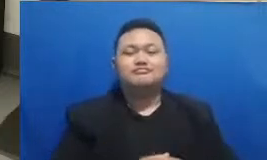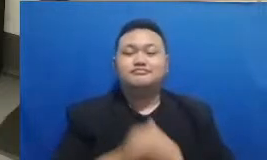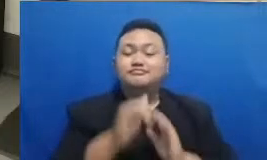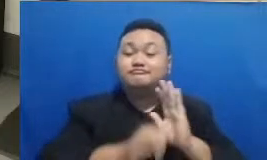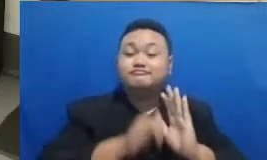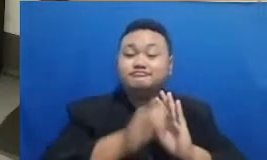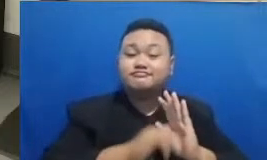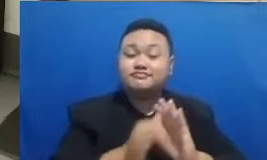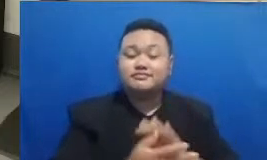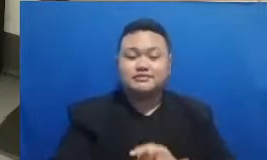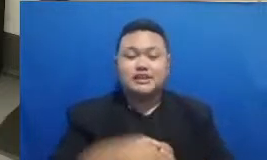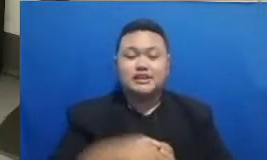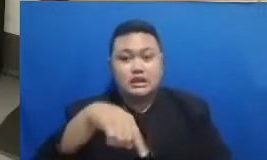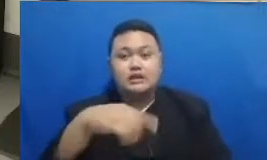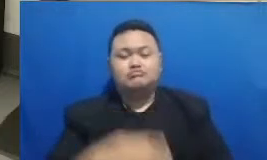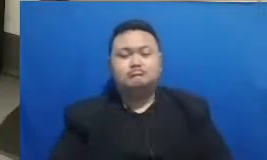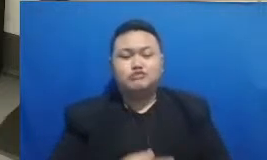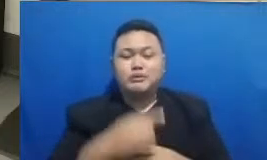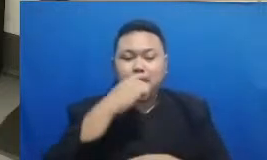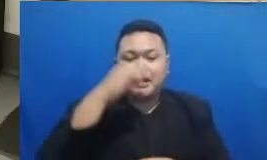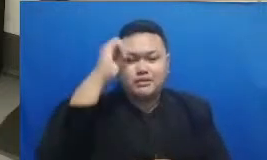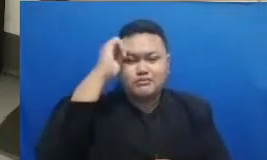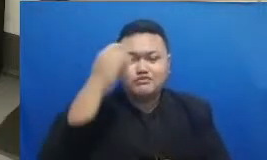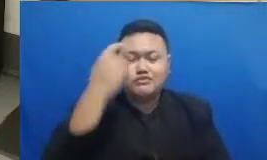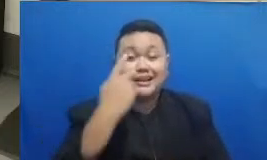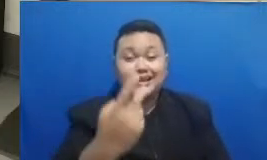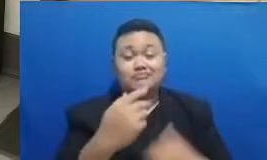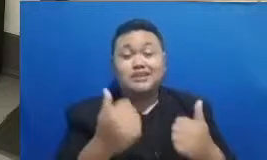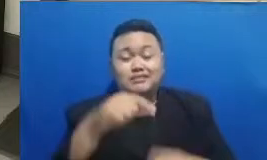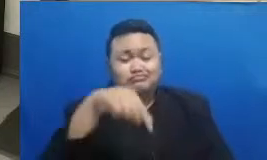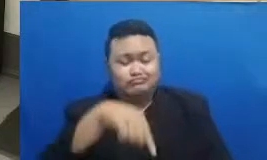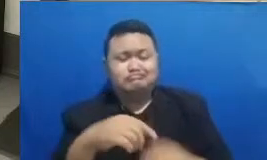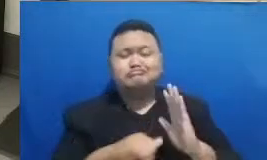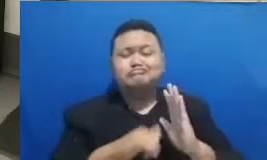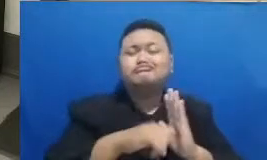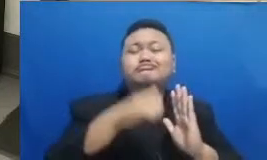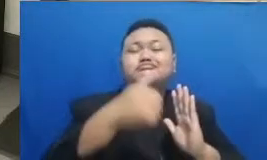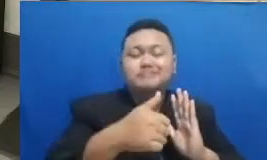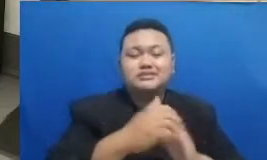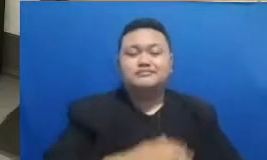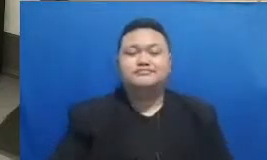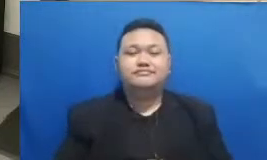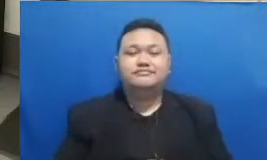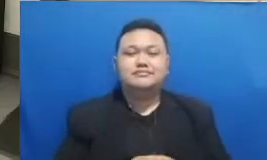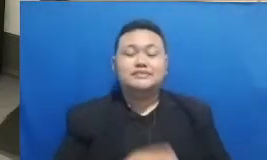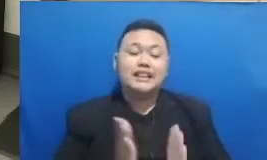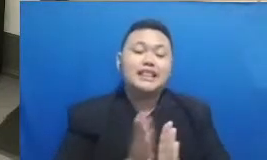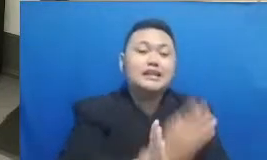dan Ibu sedang lihat sekarang karena tadi kalau kita melihat ini bisa perbincangan inspiratif kita